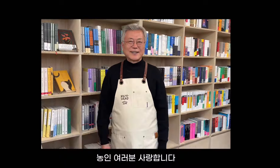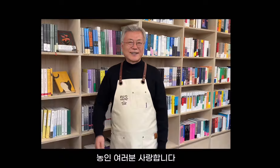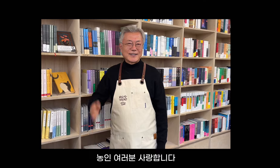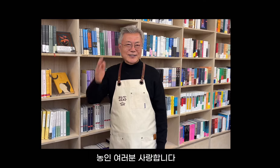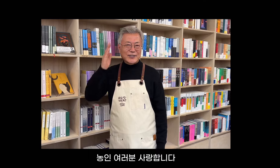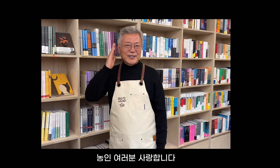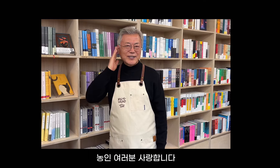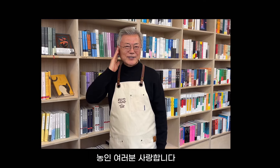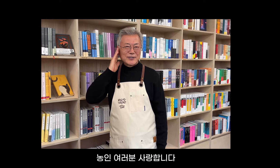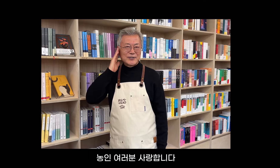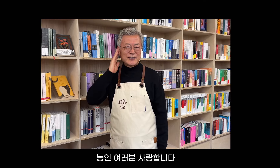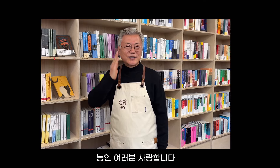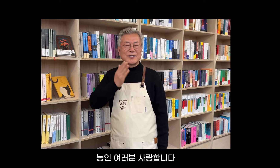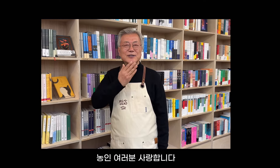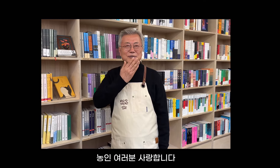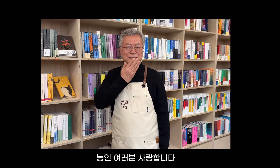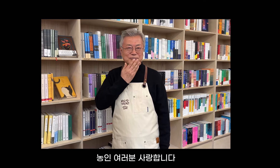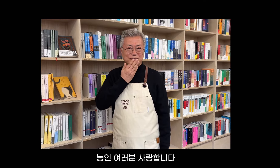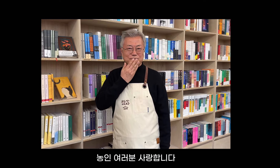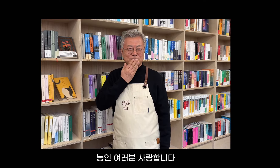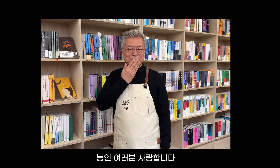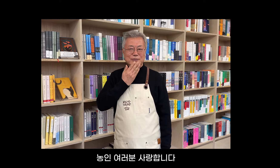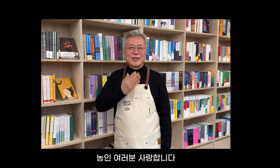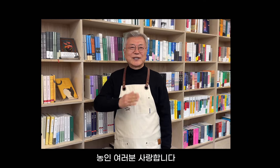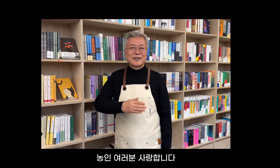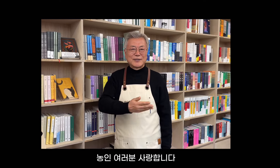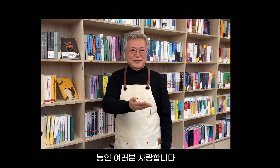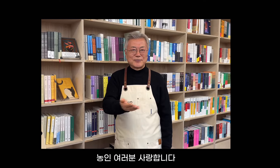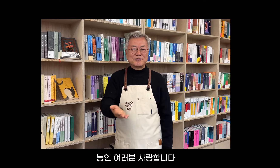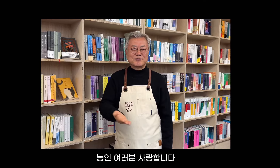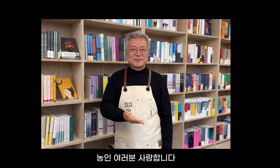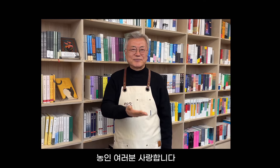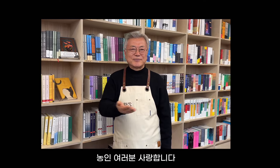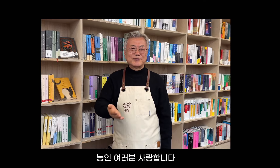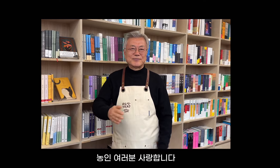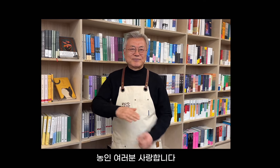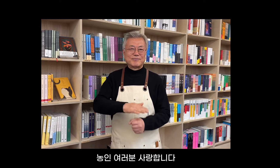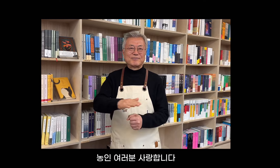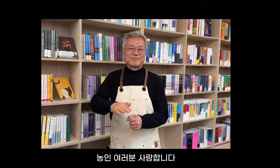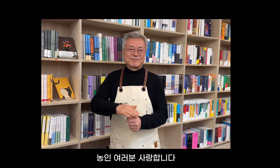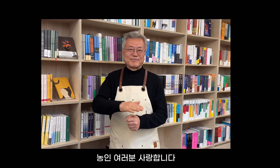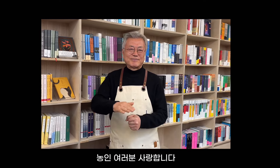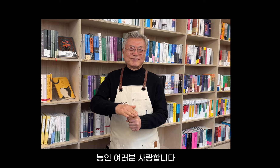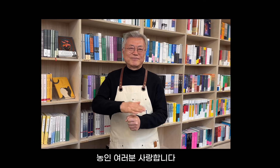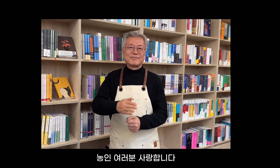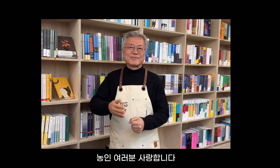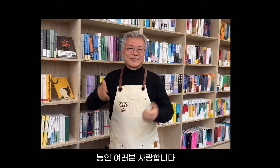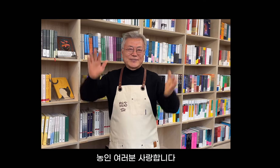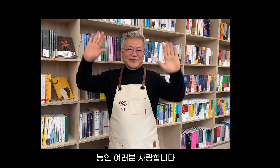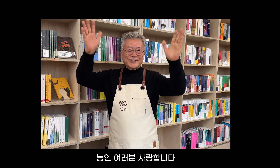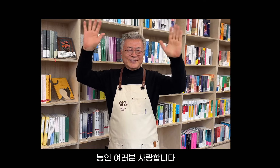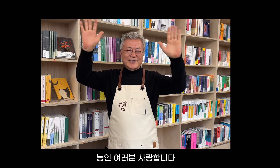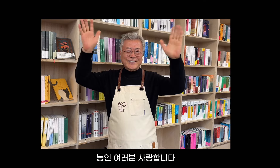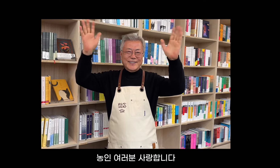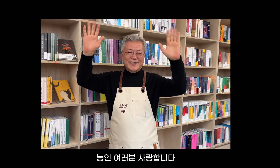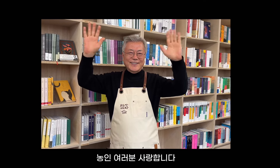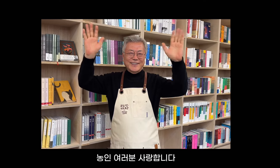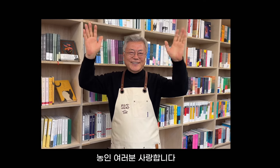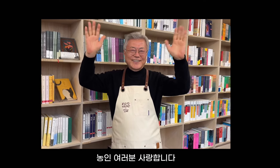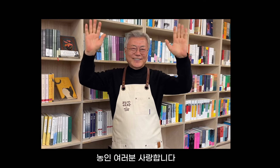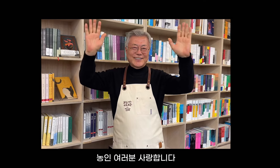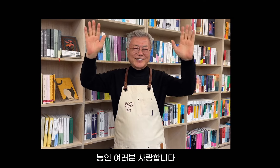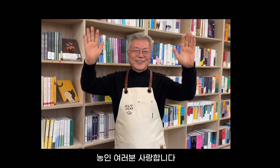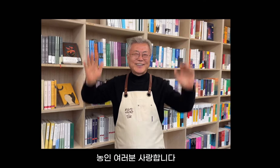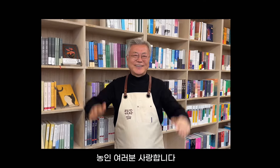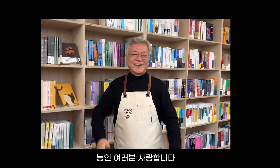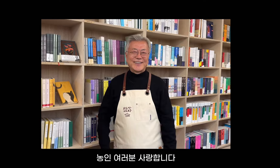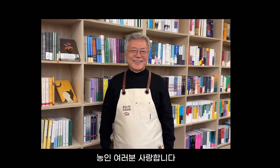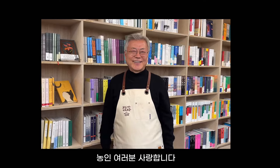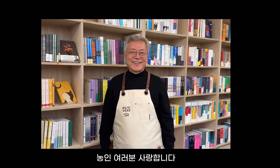Gehörlosengemeinschaft, alle zusammen, ich liebe euch.